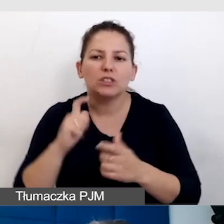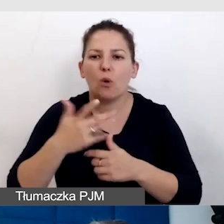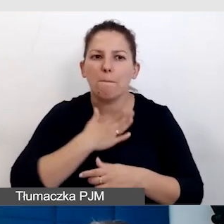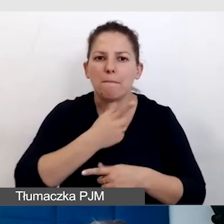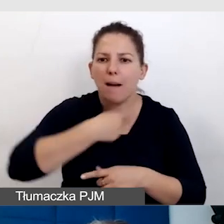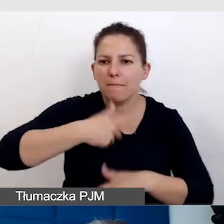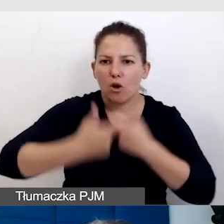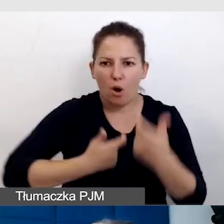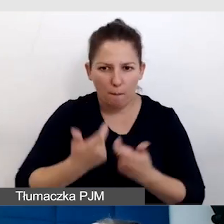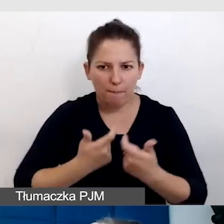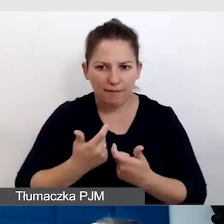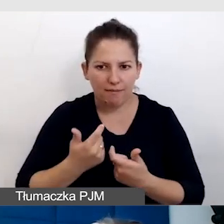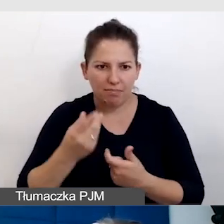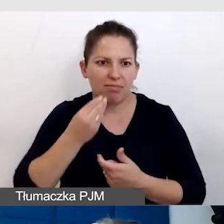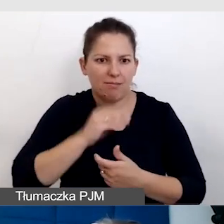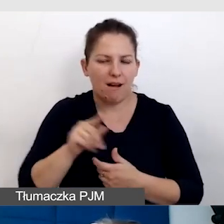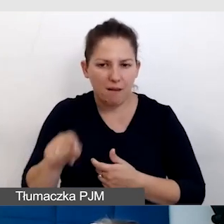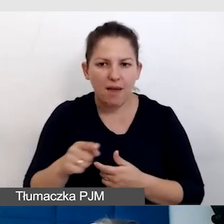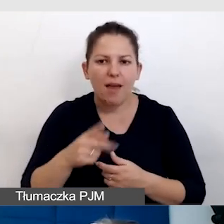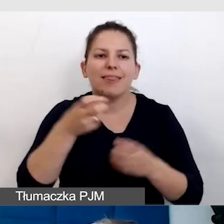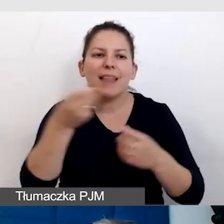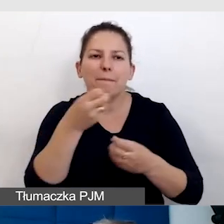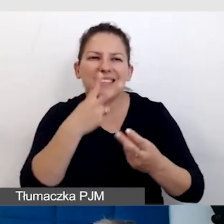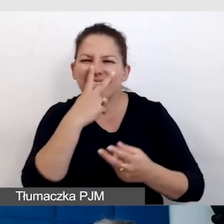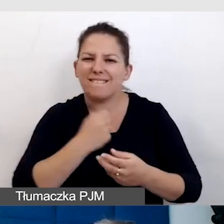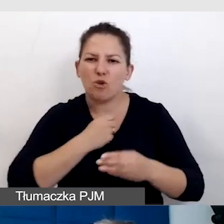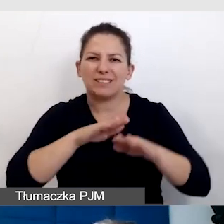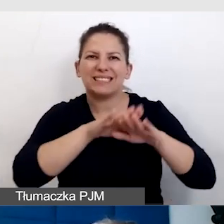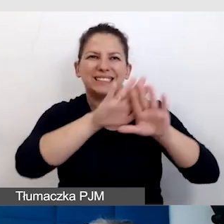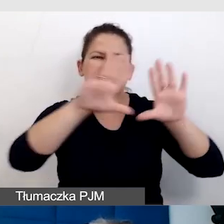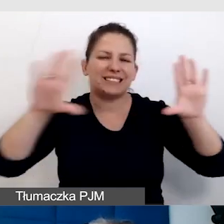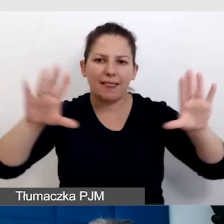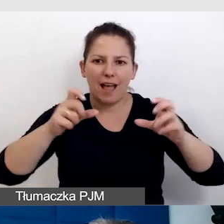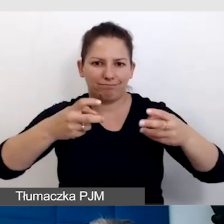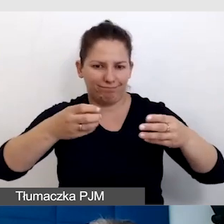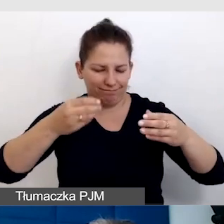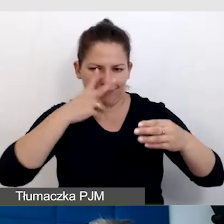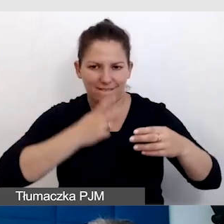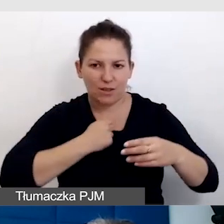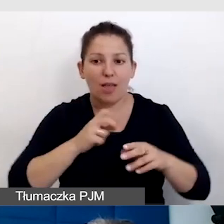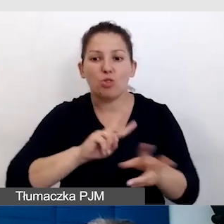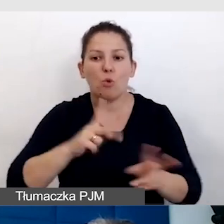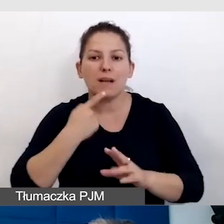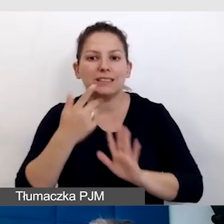żeby napisy były bardziej widoczne na scenie, żeby tłumacz języka migowego był widoczny.